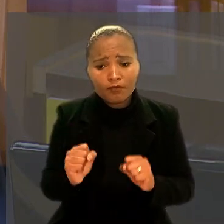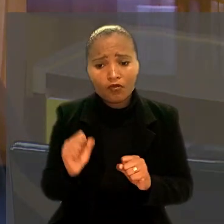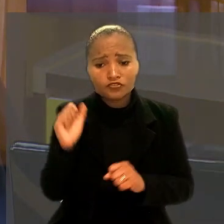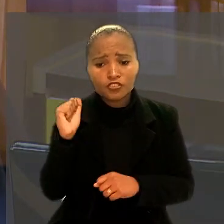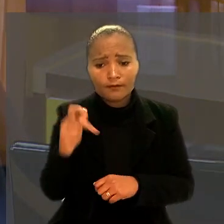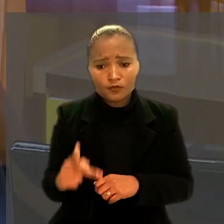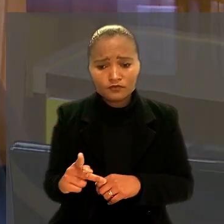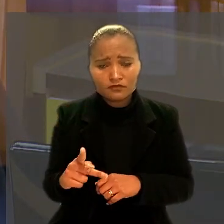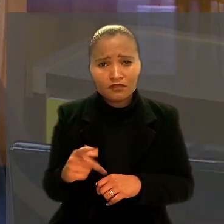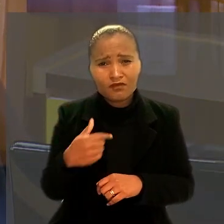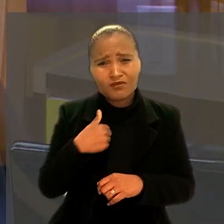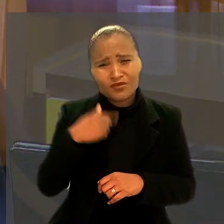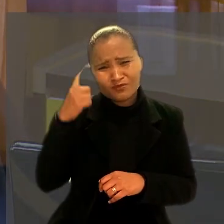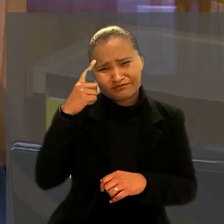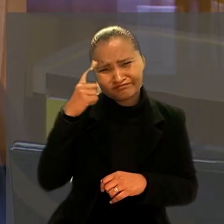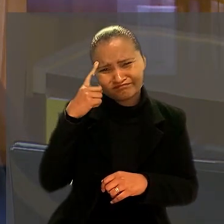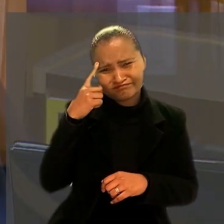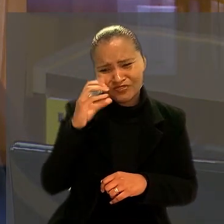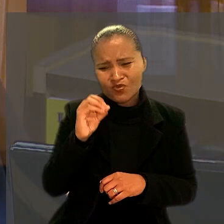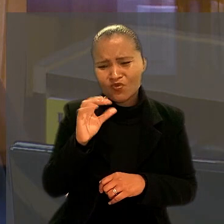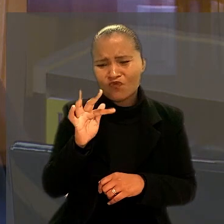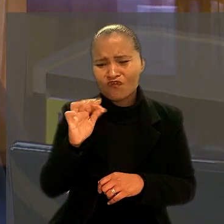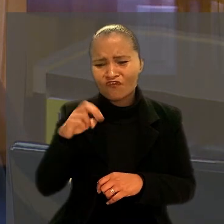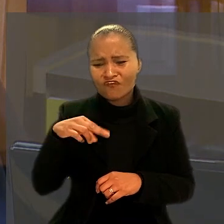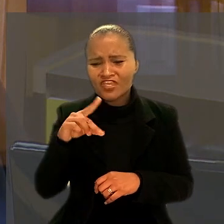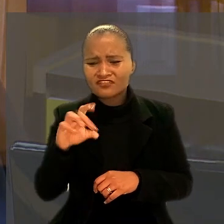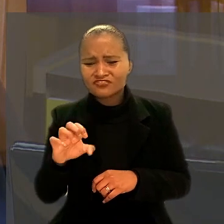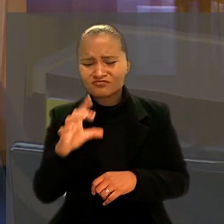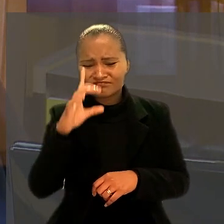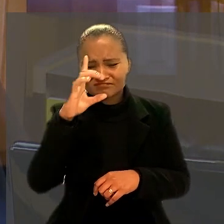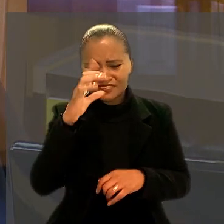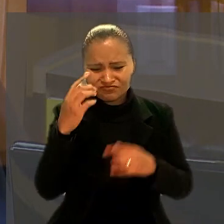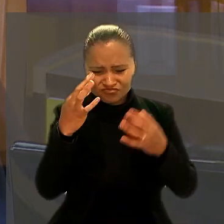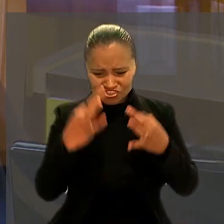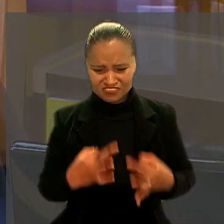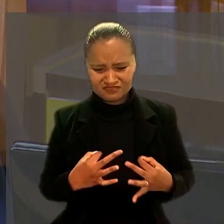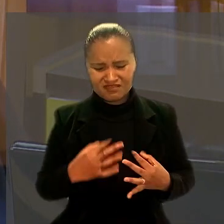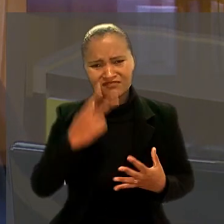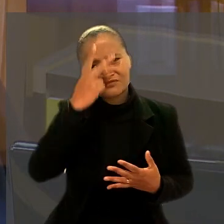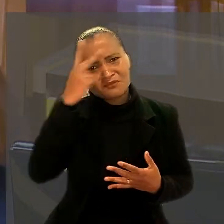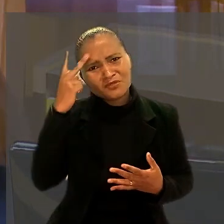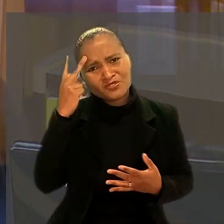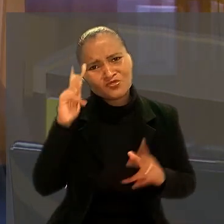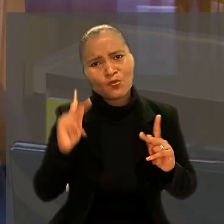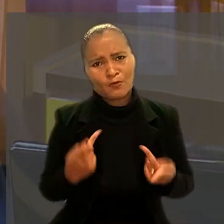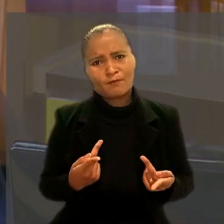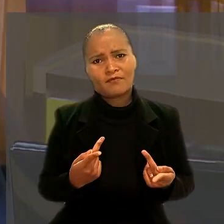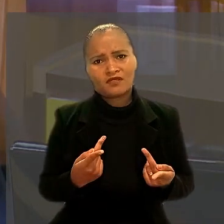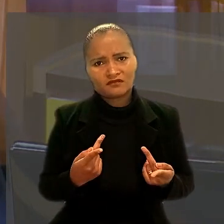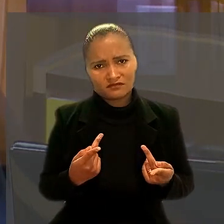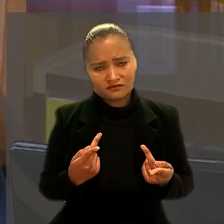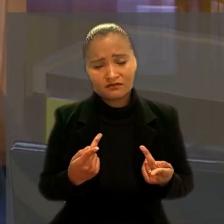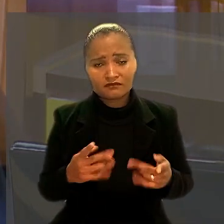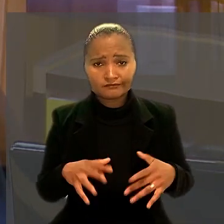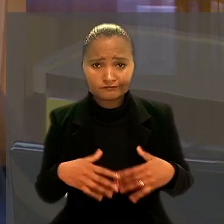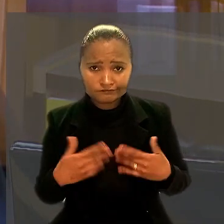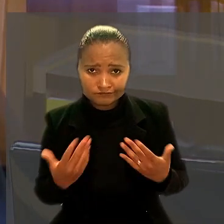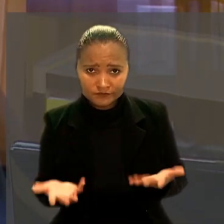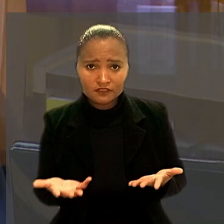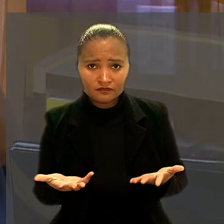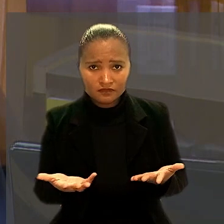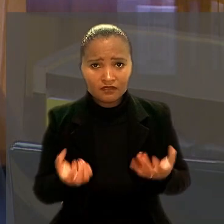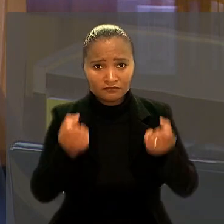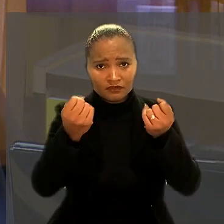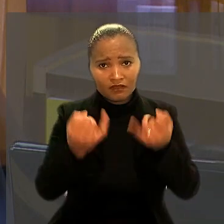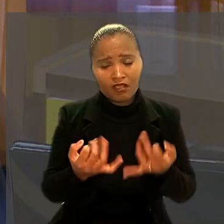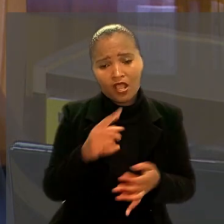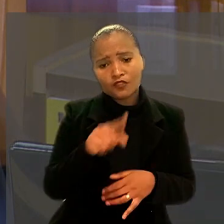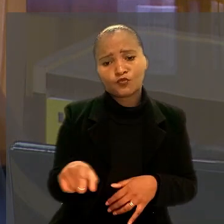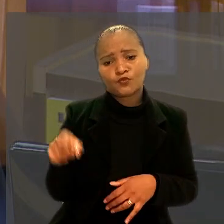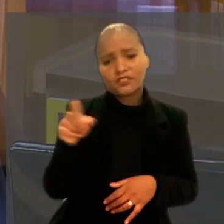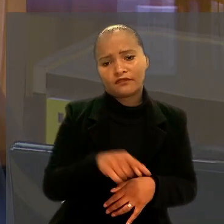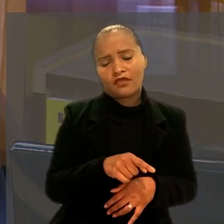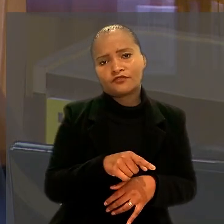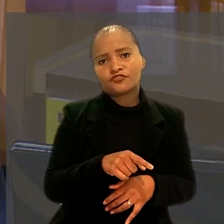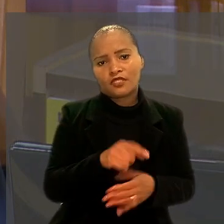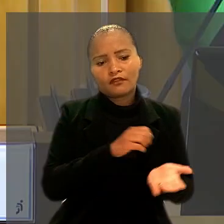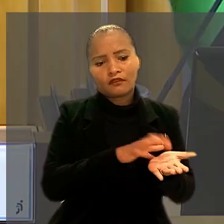E penso que isso ofende o princípio da dignidade da pessoa humana. A providência cabível aqui seria a declaração da nulidade dessas dispensas".